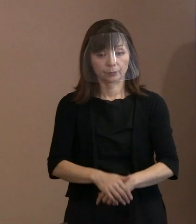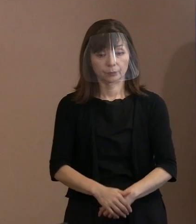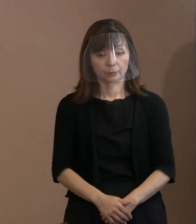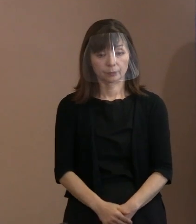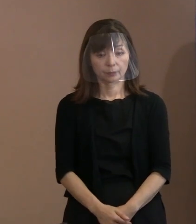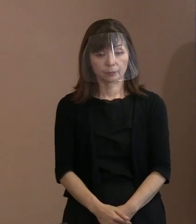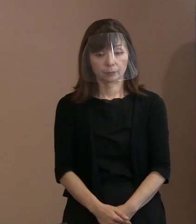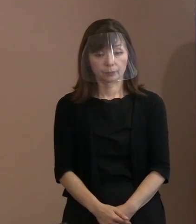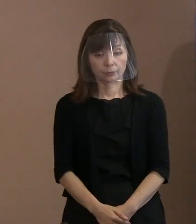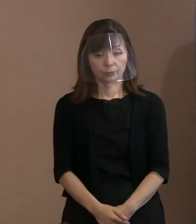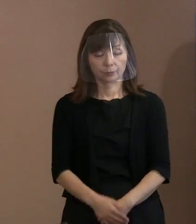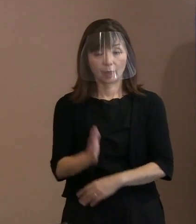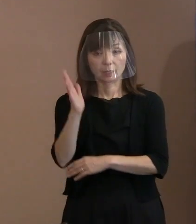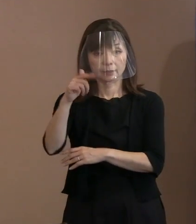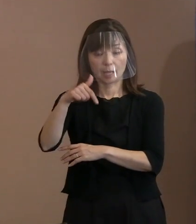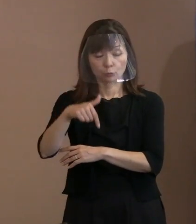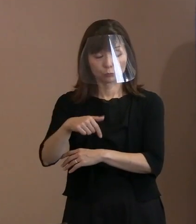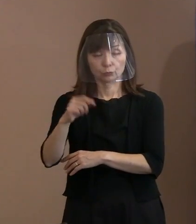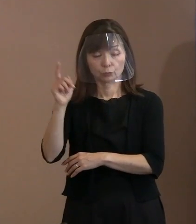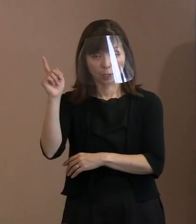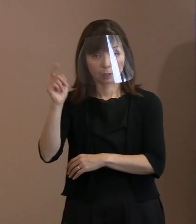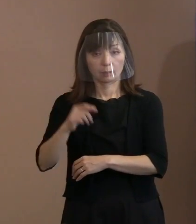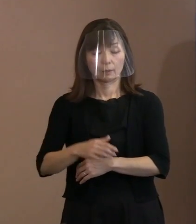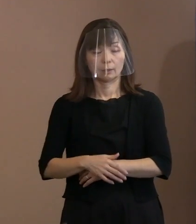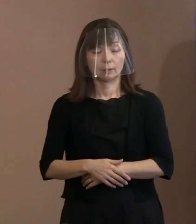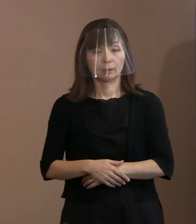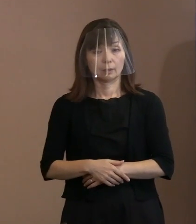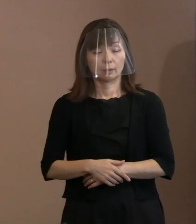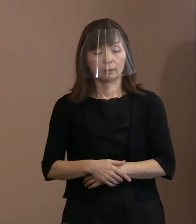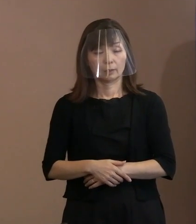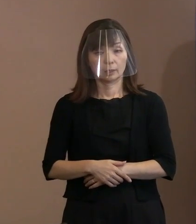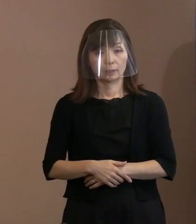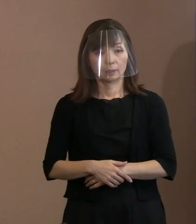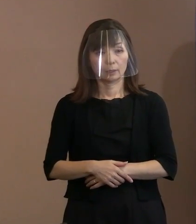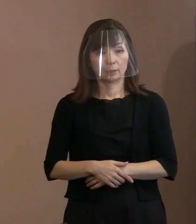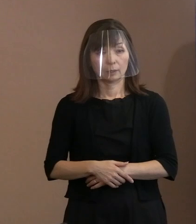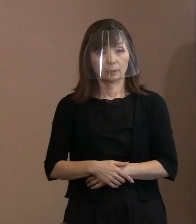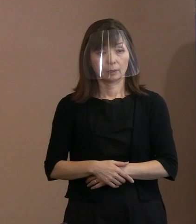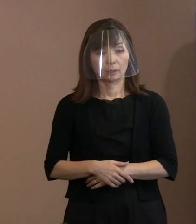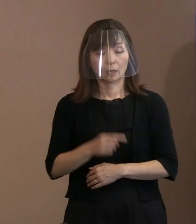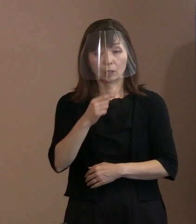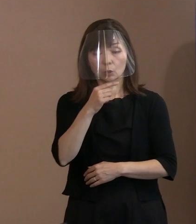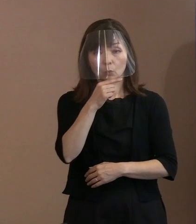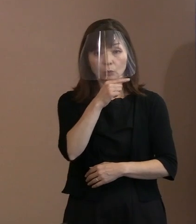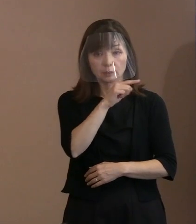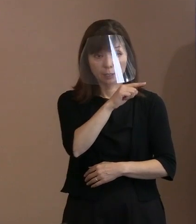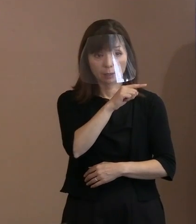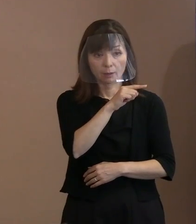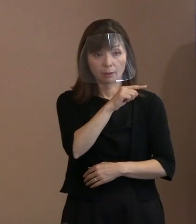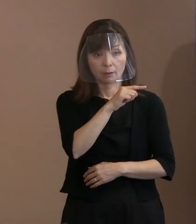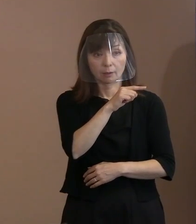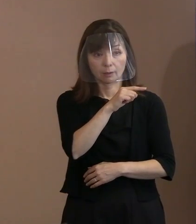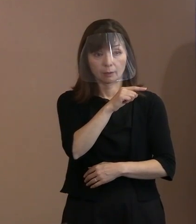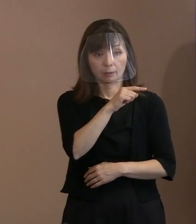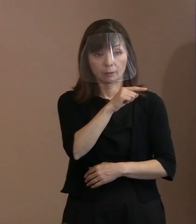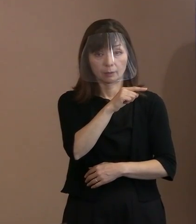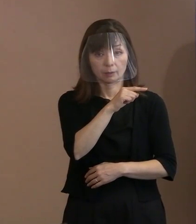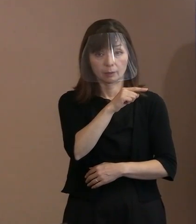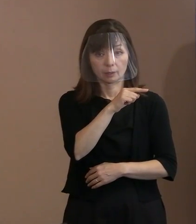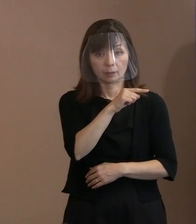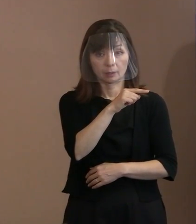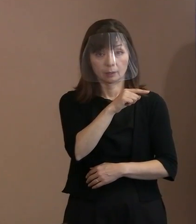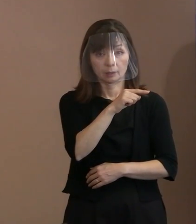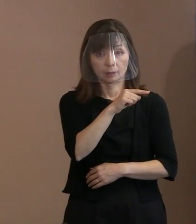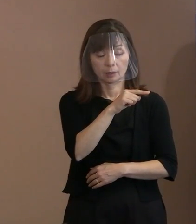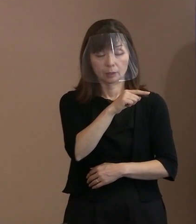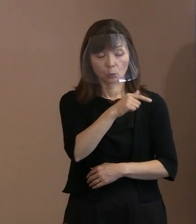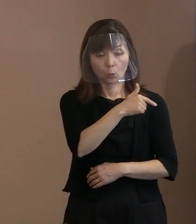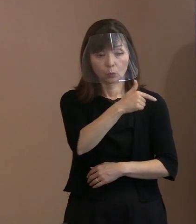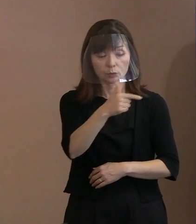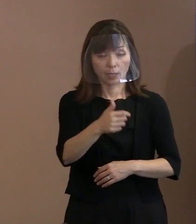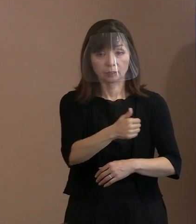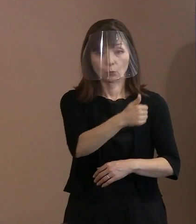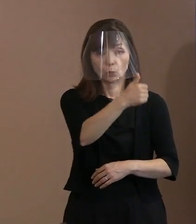政府の方がロシアの大統領に向けて､